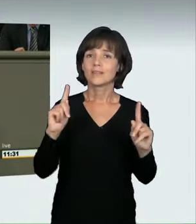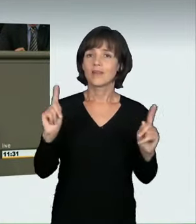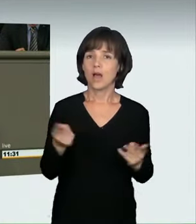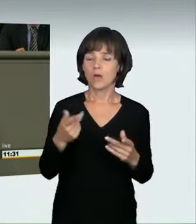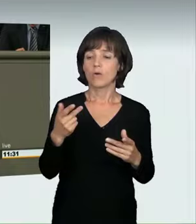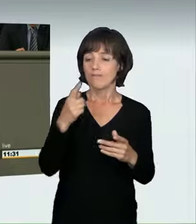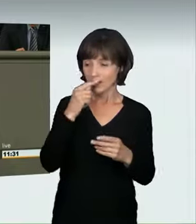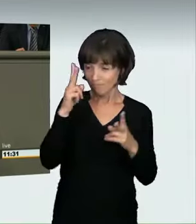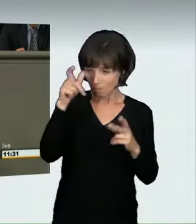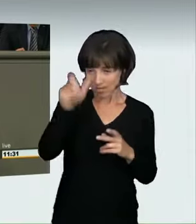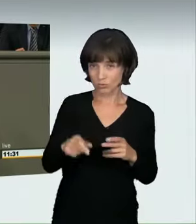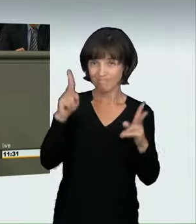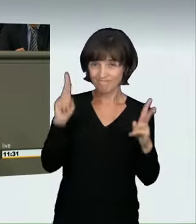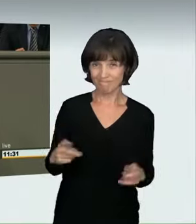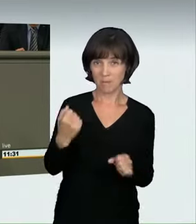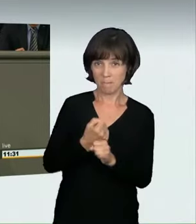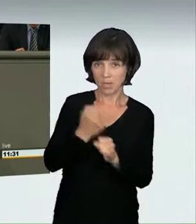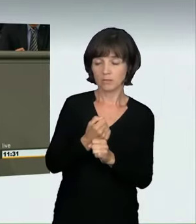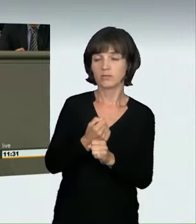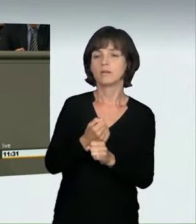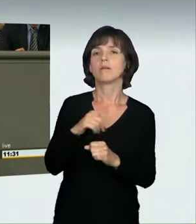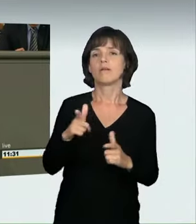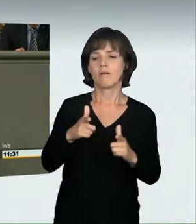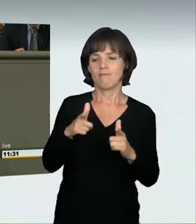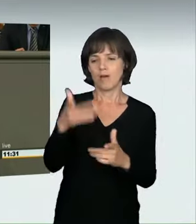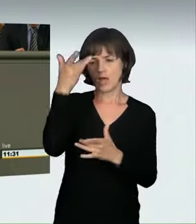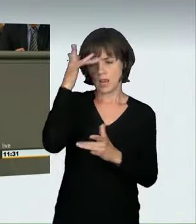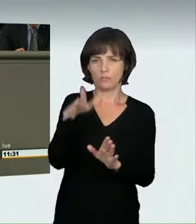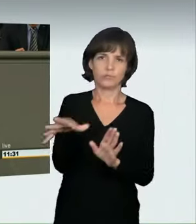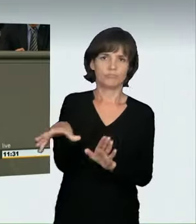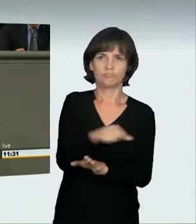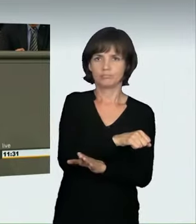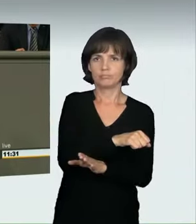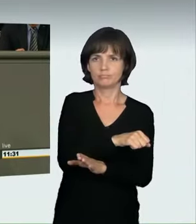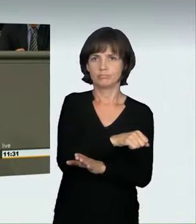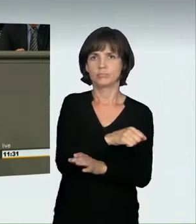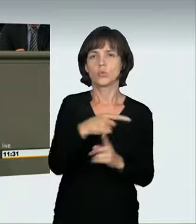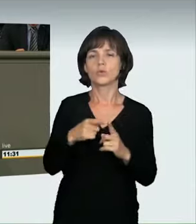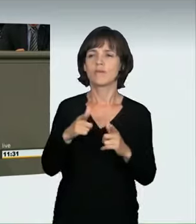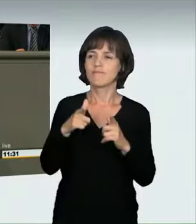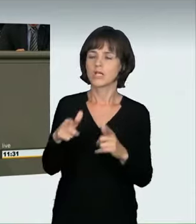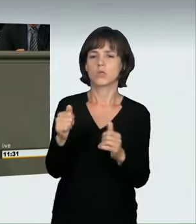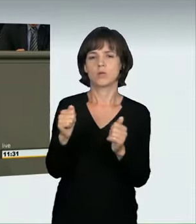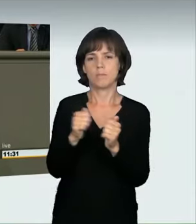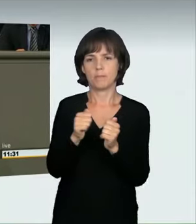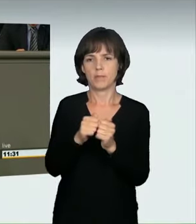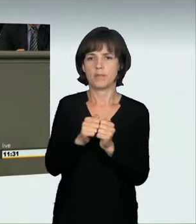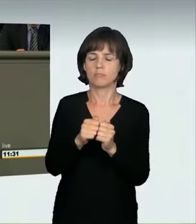der Fahrerlaubnis geben kann und vor allen Dingen die Fahrzeuge eingezogen werden können. Ein Sachverständiger formulierte es etwas flapsig: